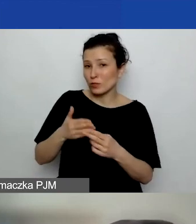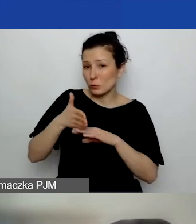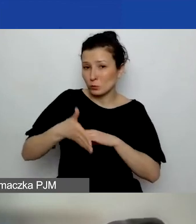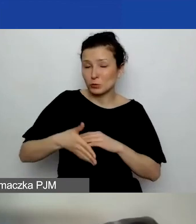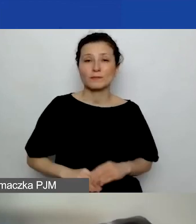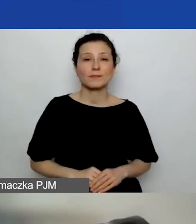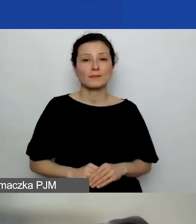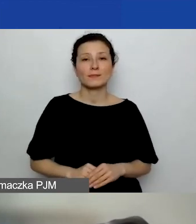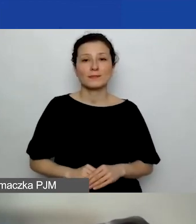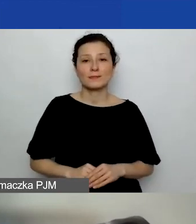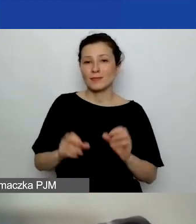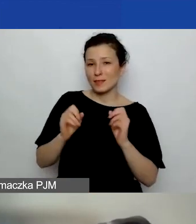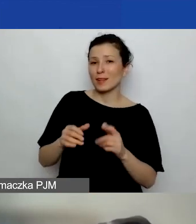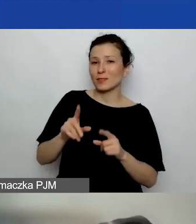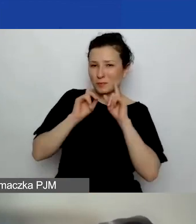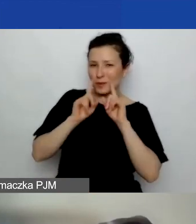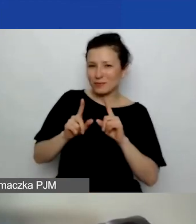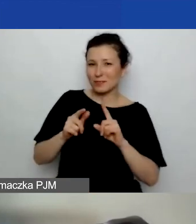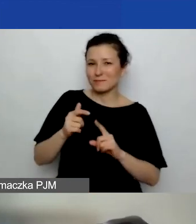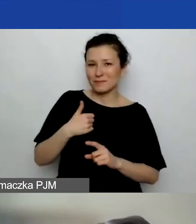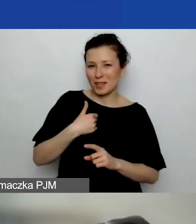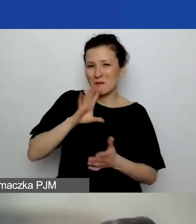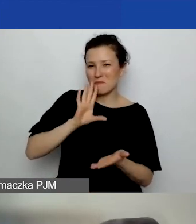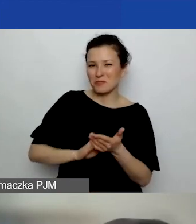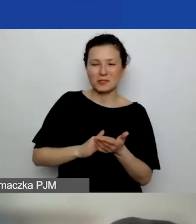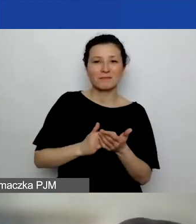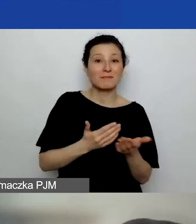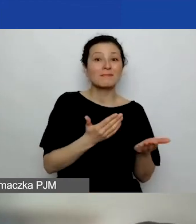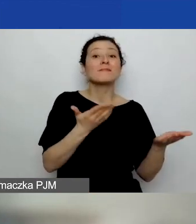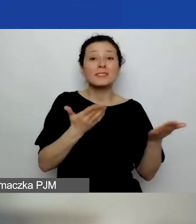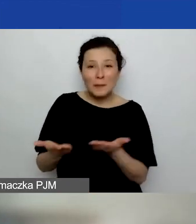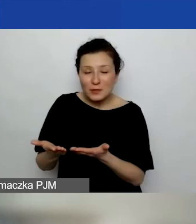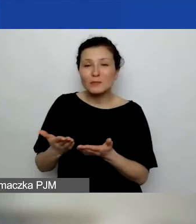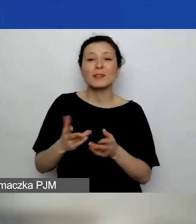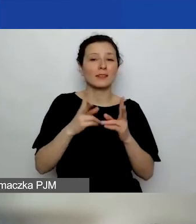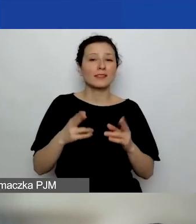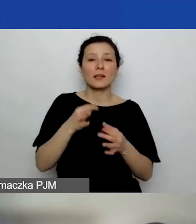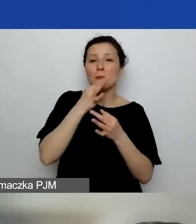Tak, to prawda, ja podbijam. Zapraszamy na sesję pytań i odpowiedzi. Będzie można doprecyzować.